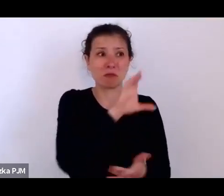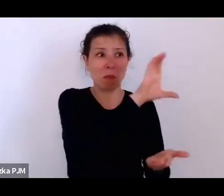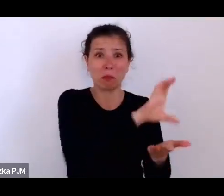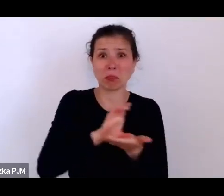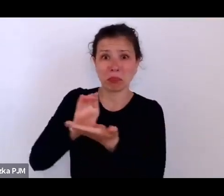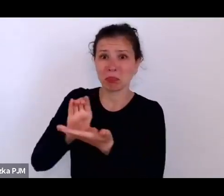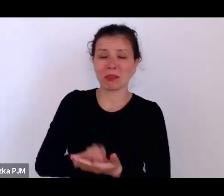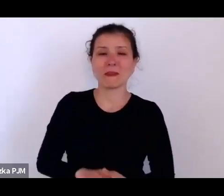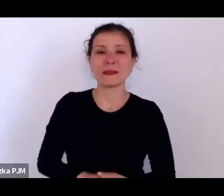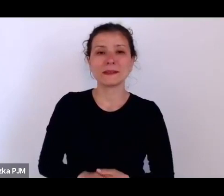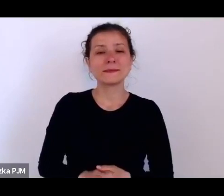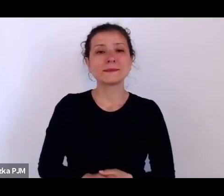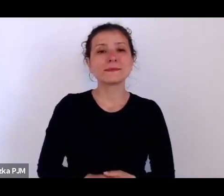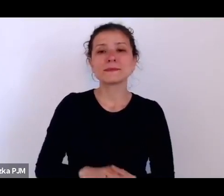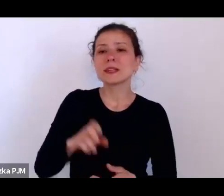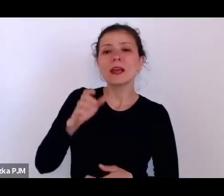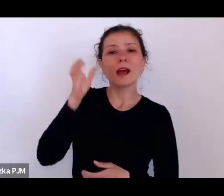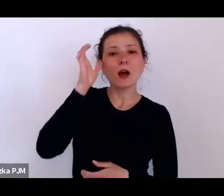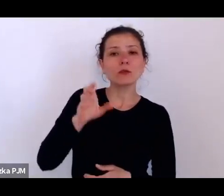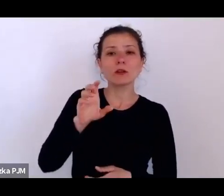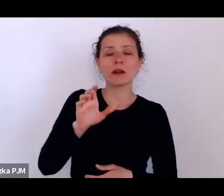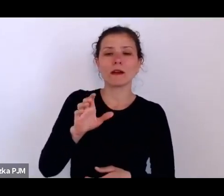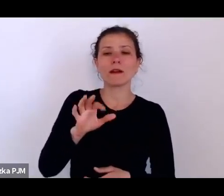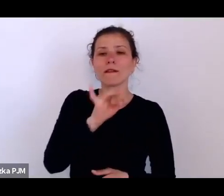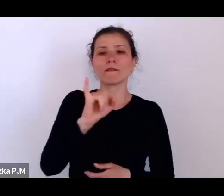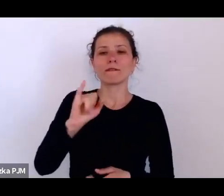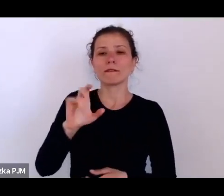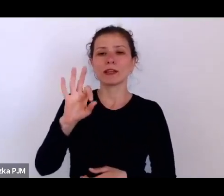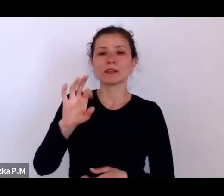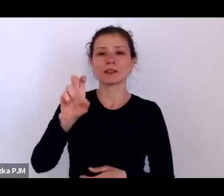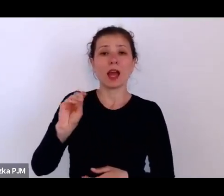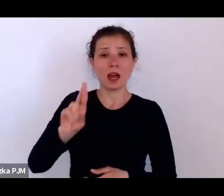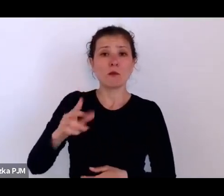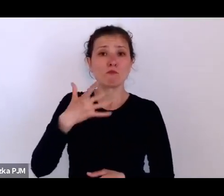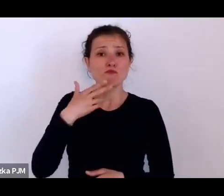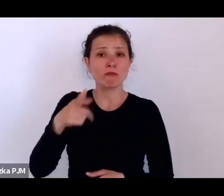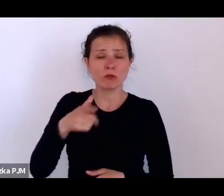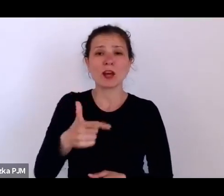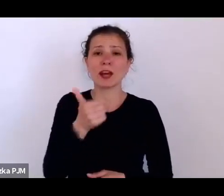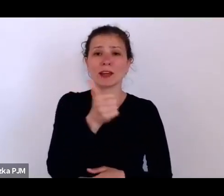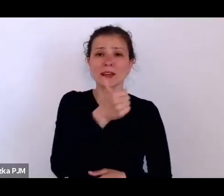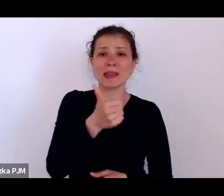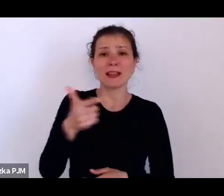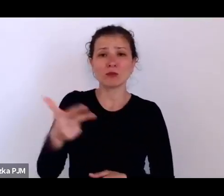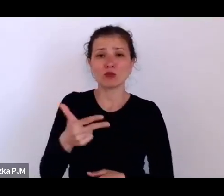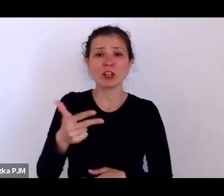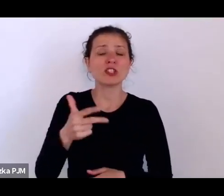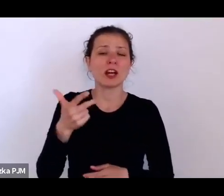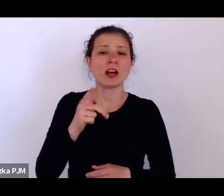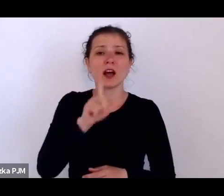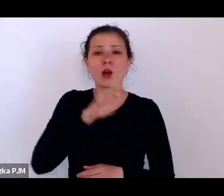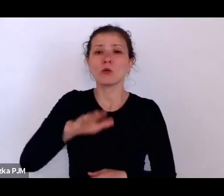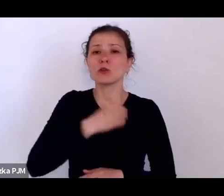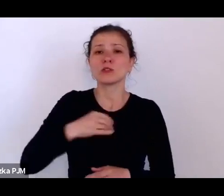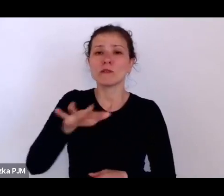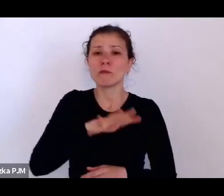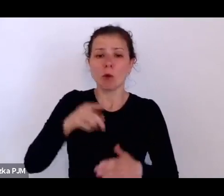twierdził, że w Polsce 1/3 ludności głoduje, że milion dzieci ma chorobę płodową